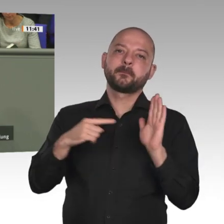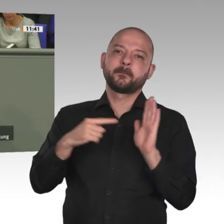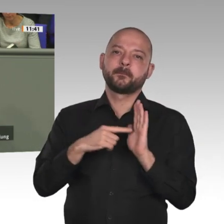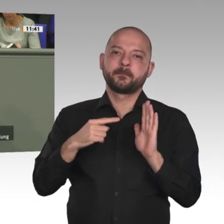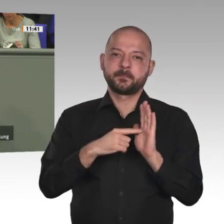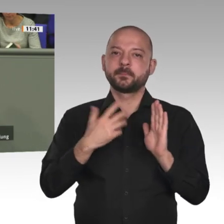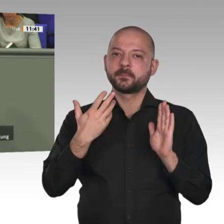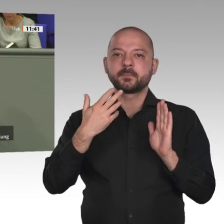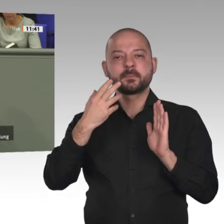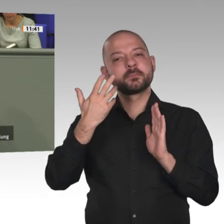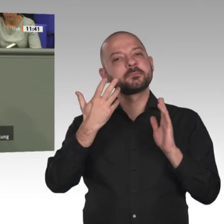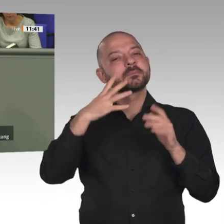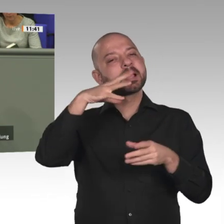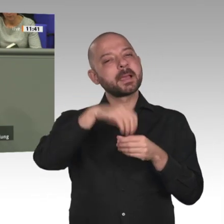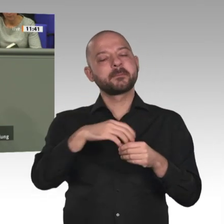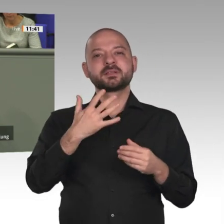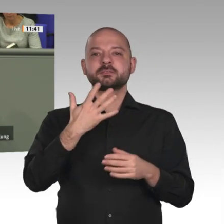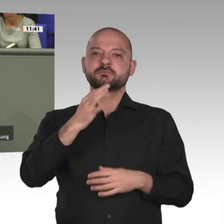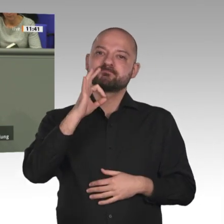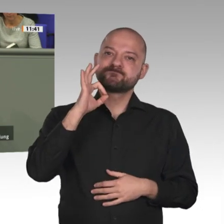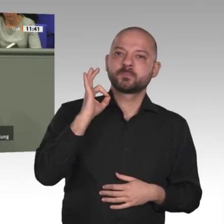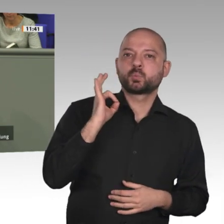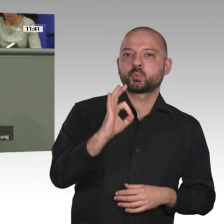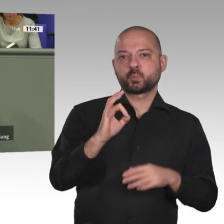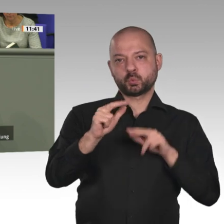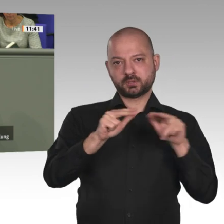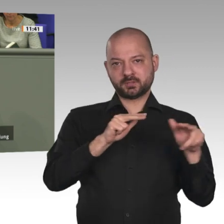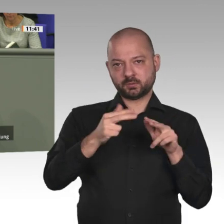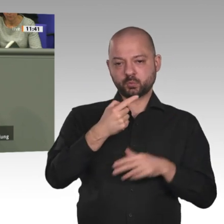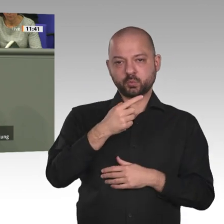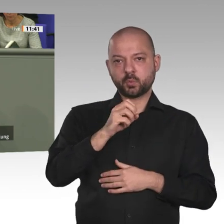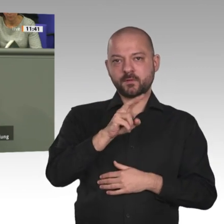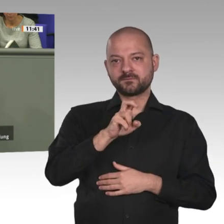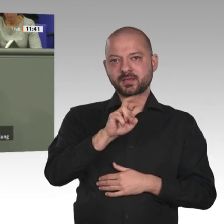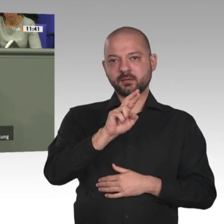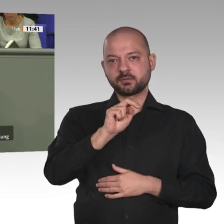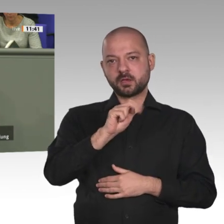auf dem afrikanischen Kontinent. Die deutsche Ratspräsidentschaft muss Afrika in den